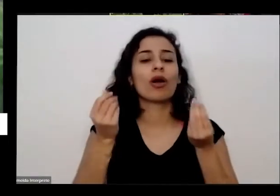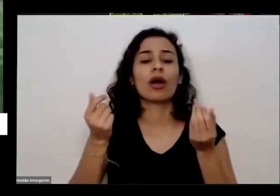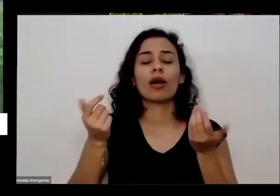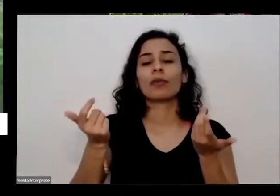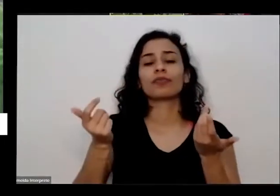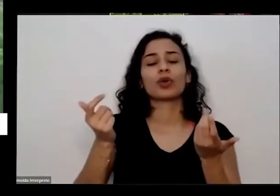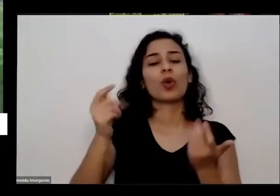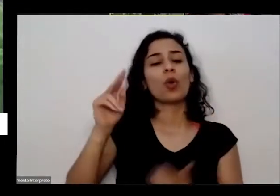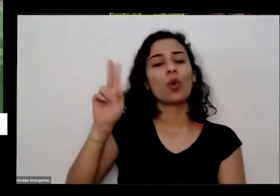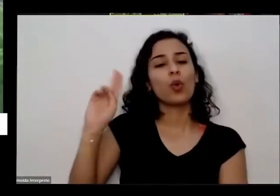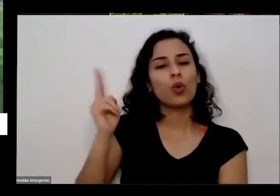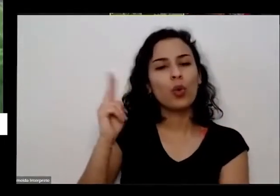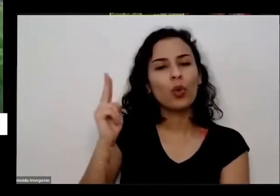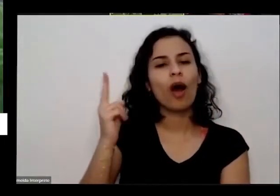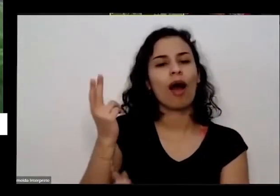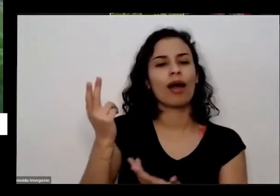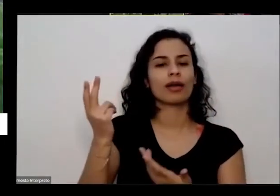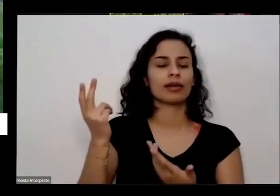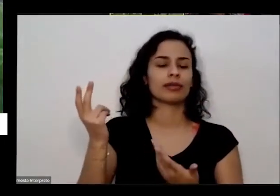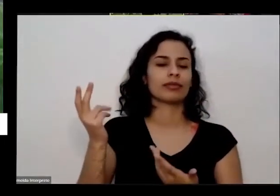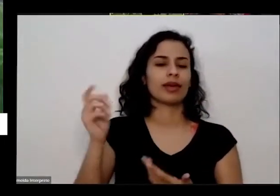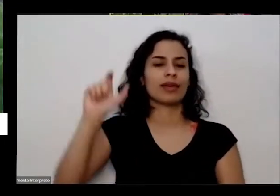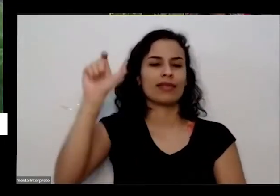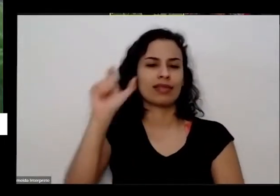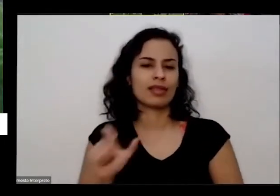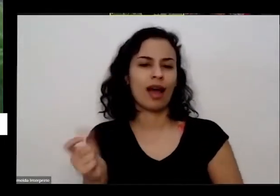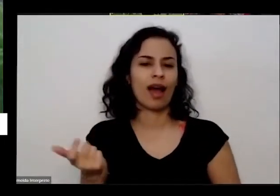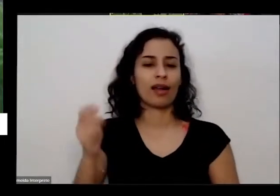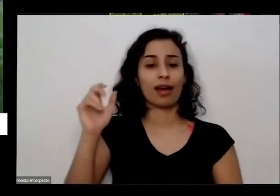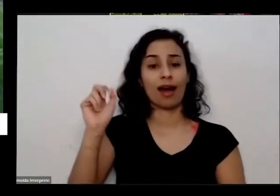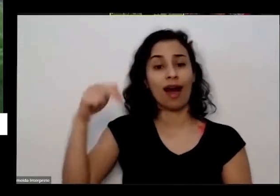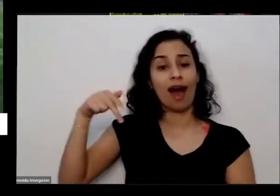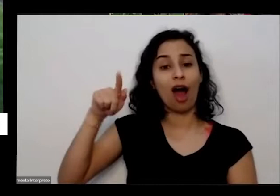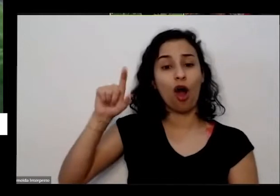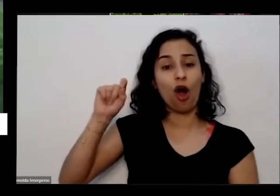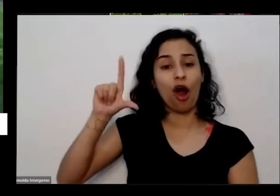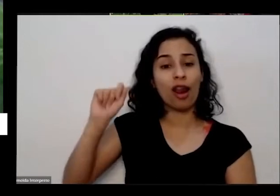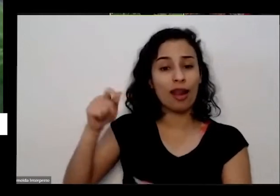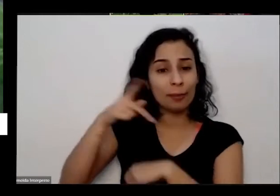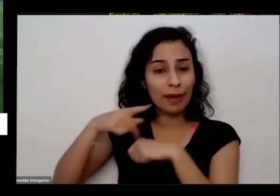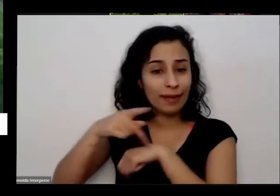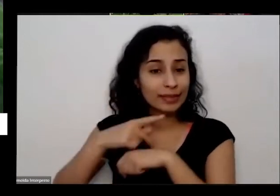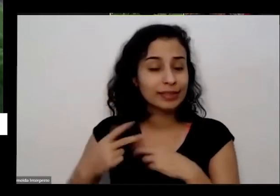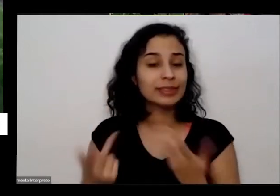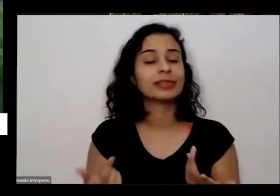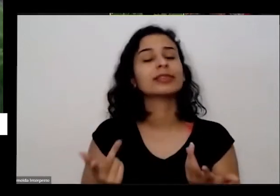Angola e Angola tem uma coisa uma situação muito bacana porque teve uma um grupo de estudantes da